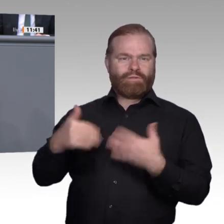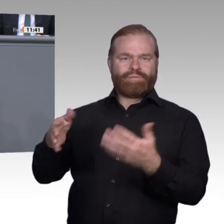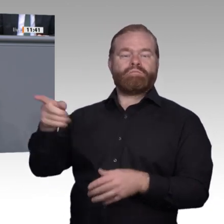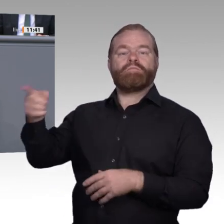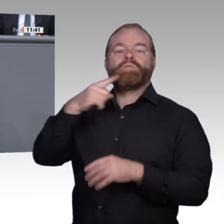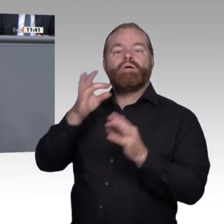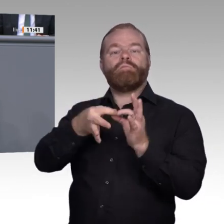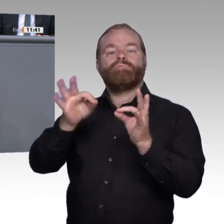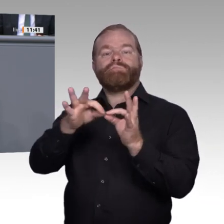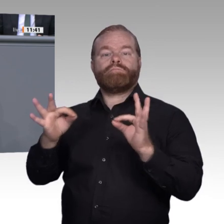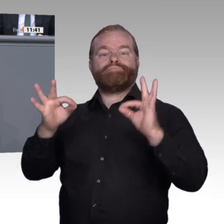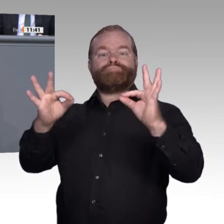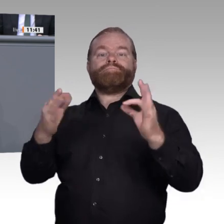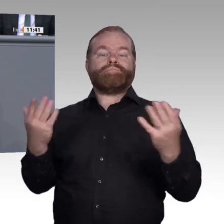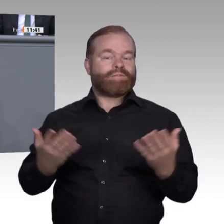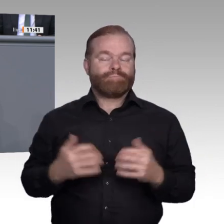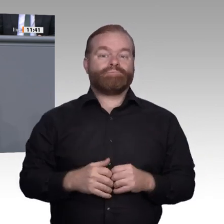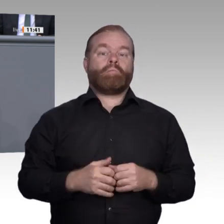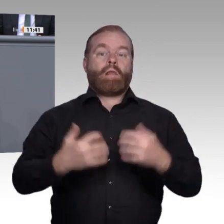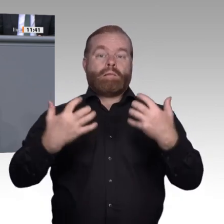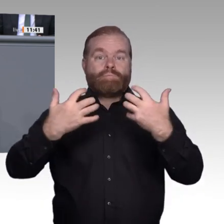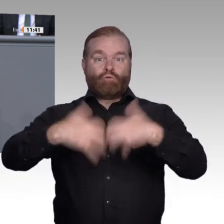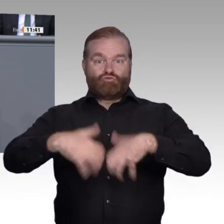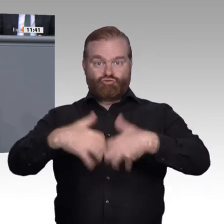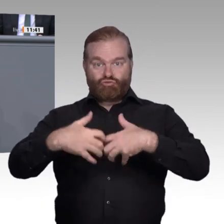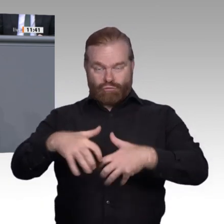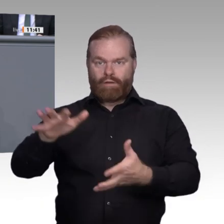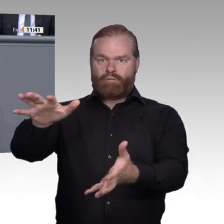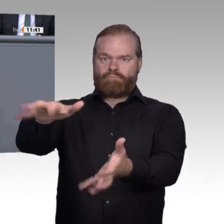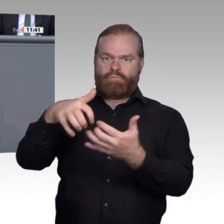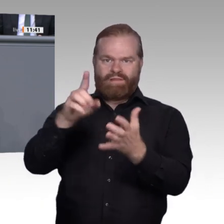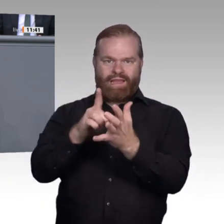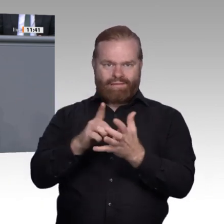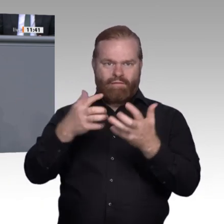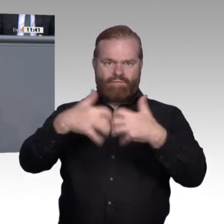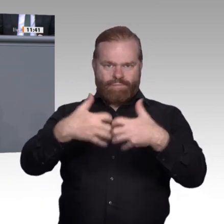also Domainkompetenz und kommunikative Fachlichkeit, nicht zuletzt um erfolgreich zu vernetzen.